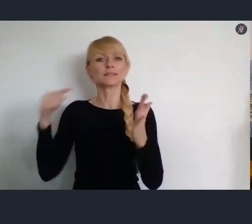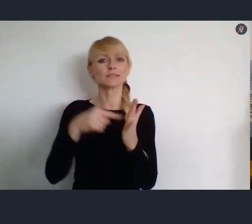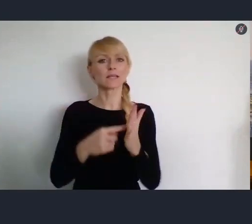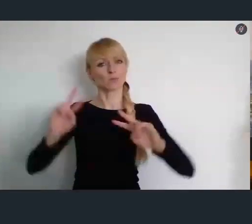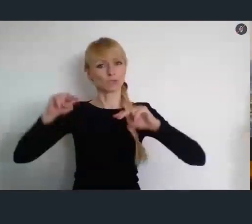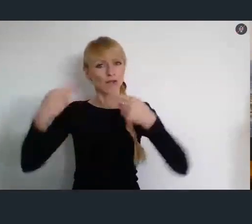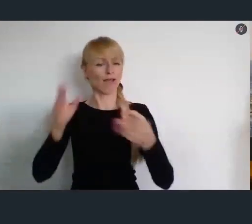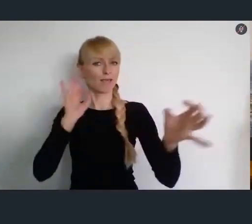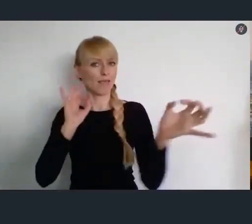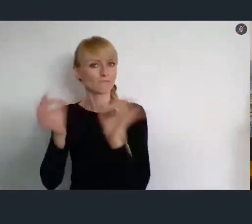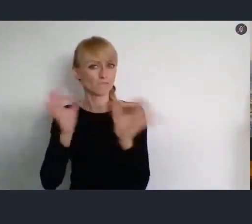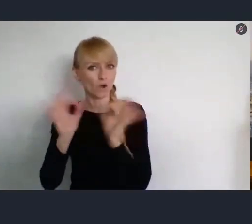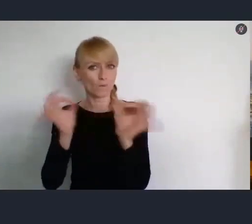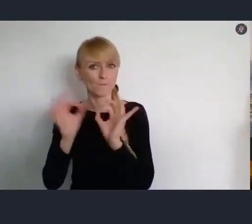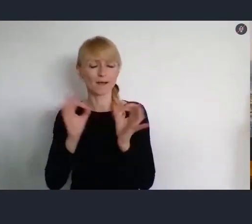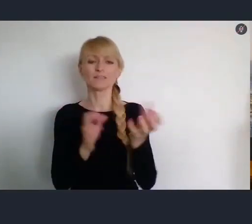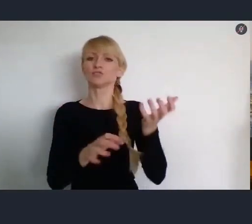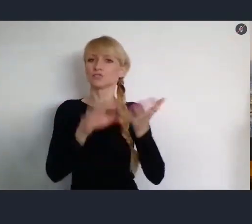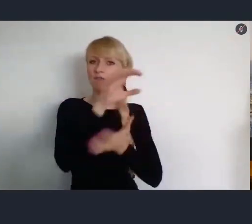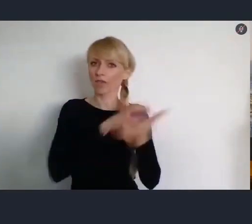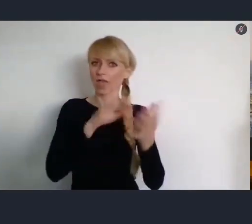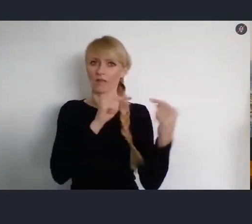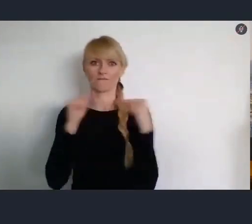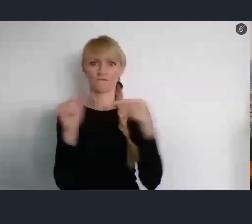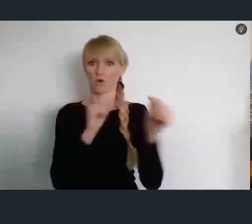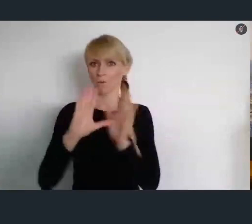na temat samego Światowego Forum Miast.